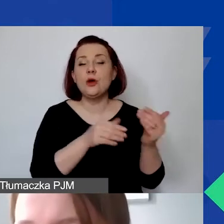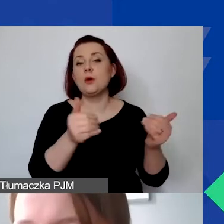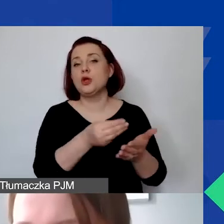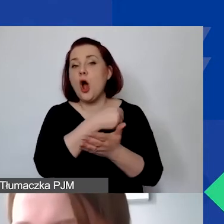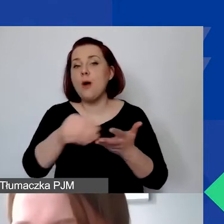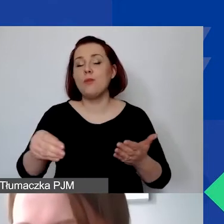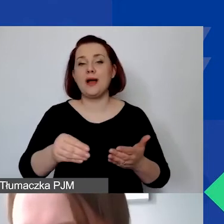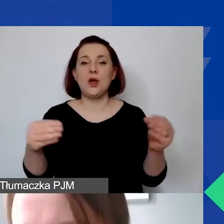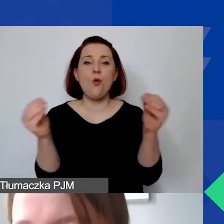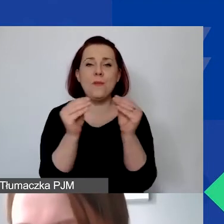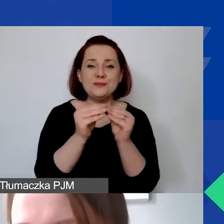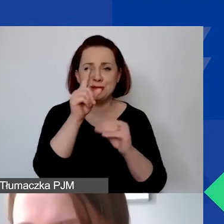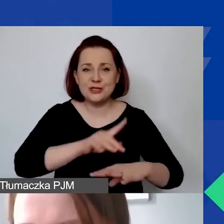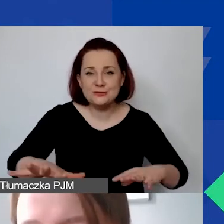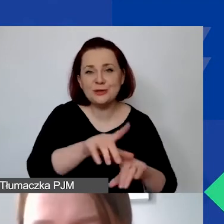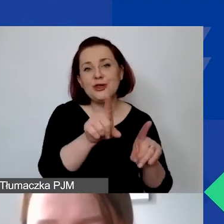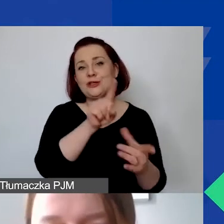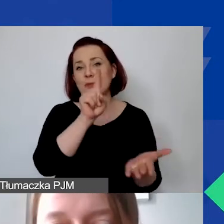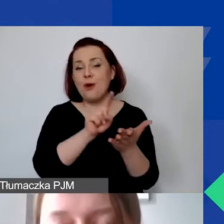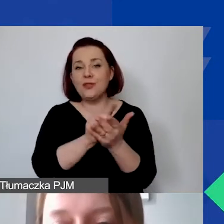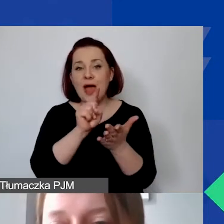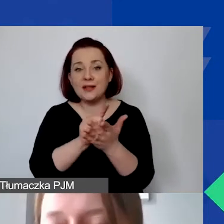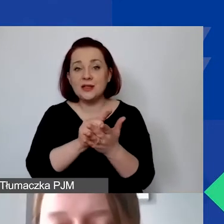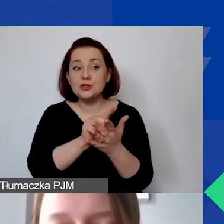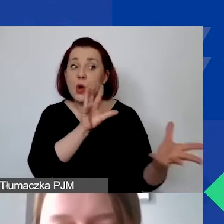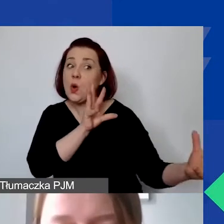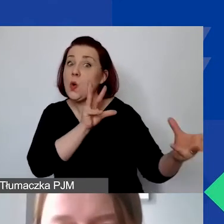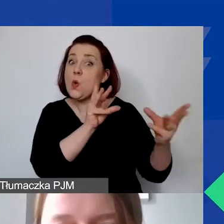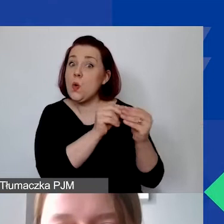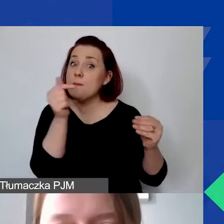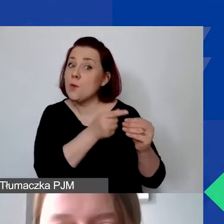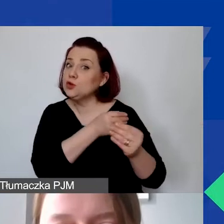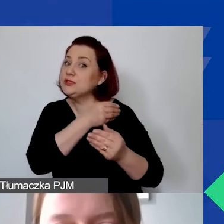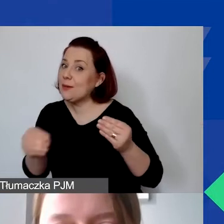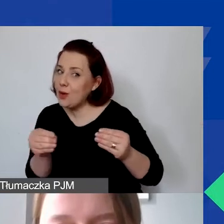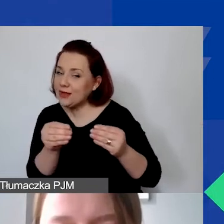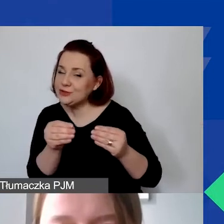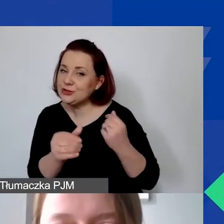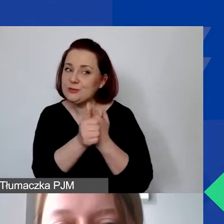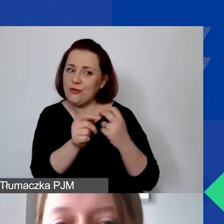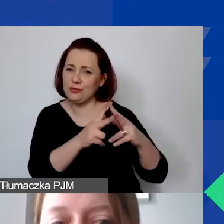czy podatków, które są naliczane za ostatni miesiąc realizacji projektu.